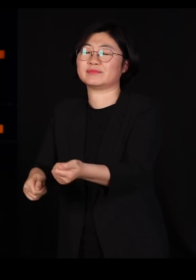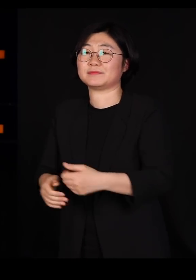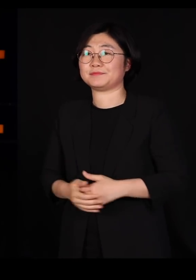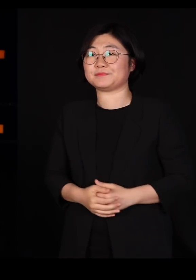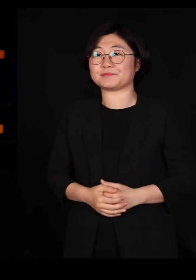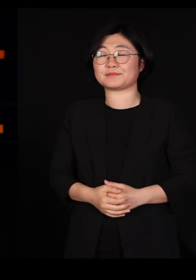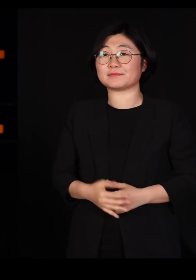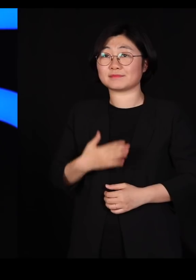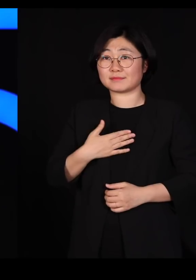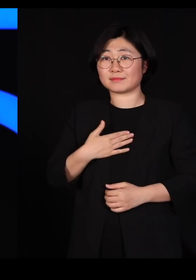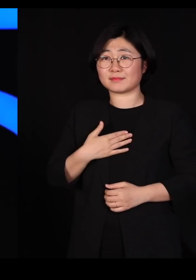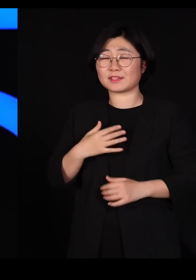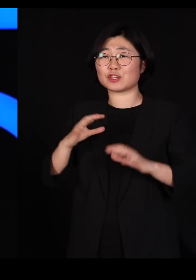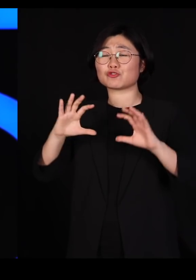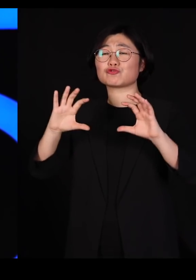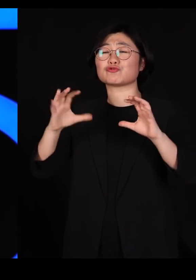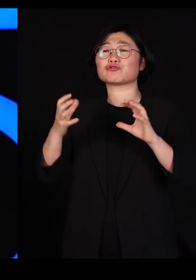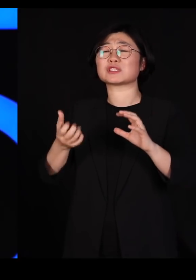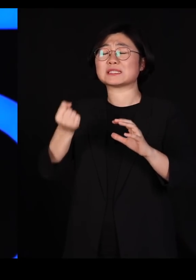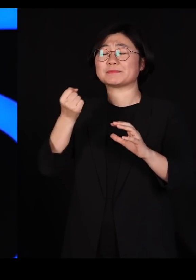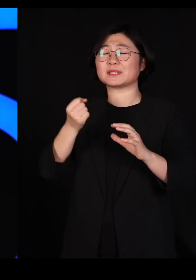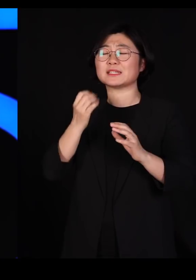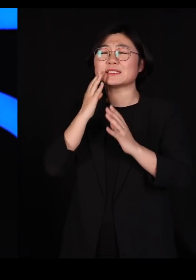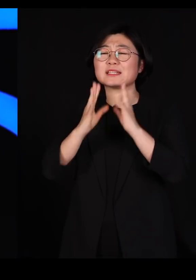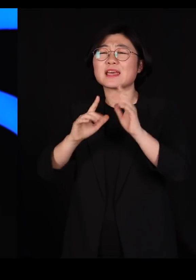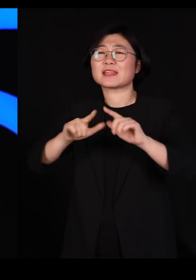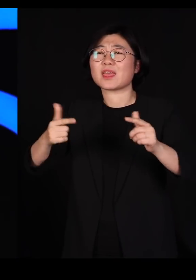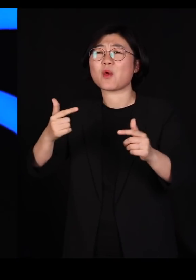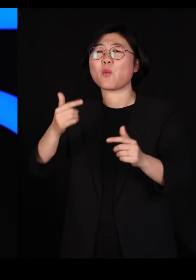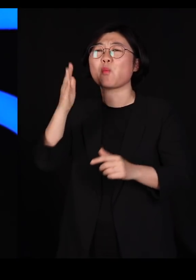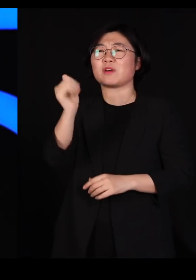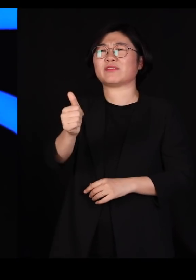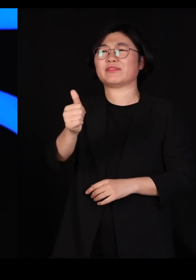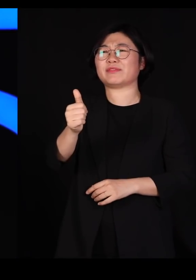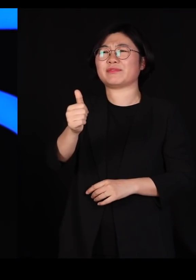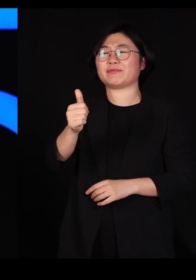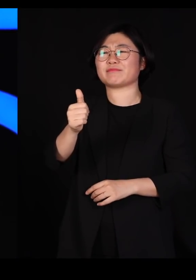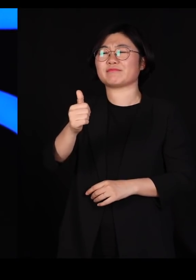국립생태원 초대원장까지 한 사람인데요